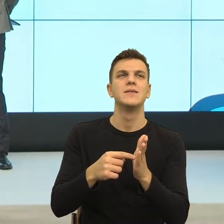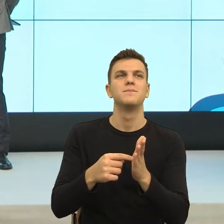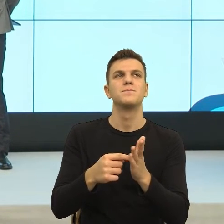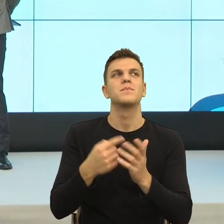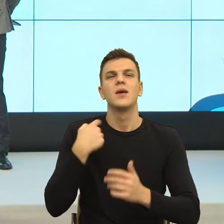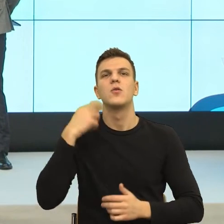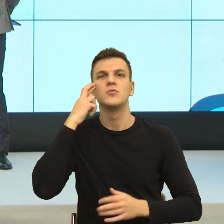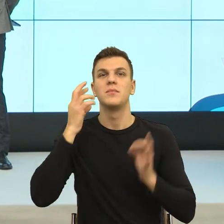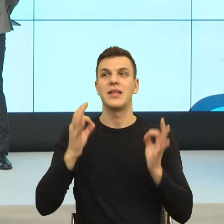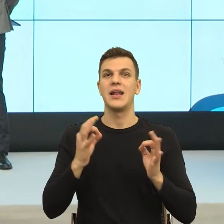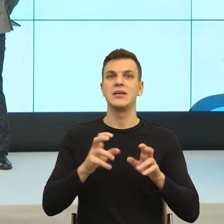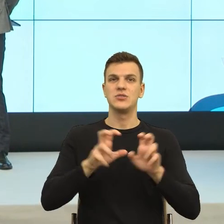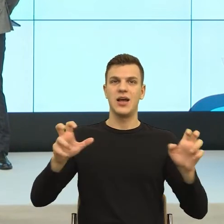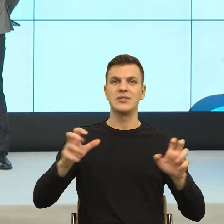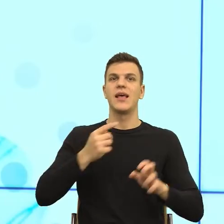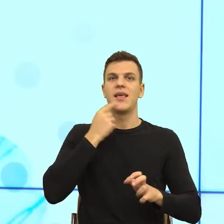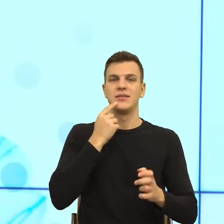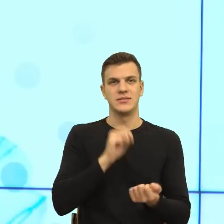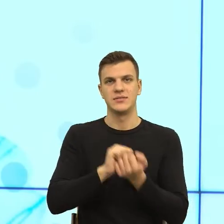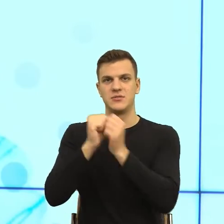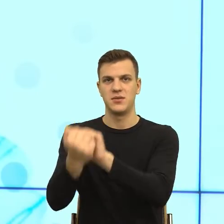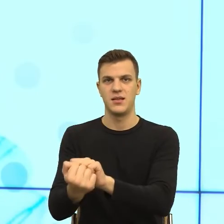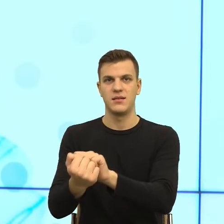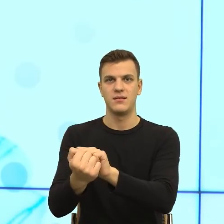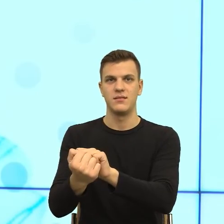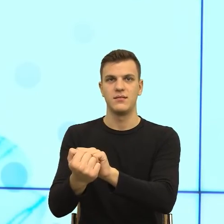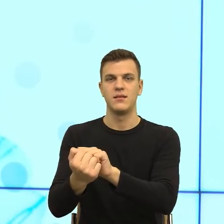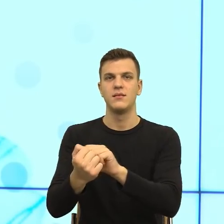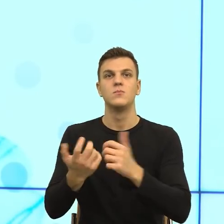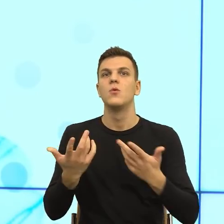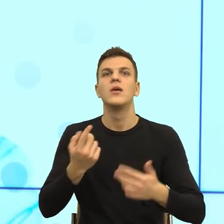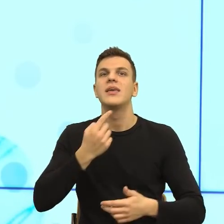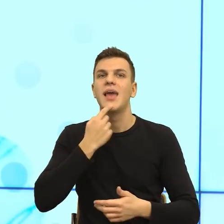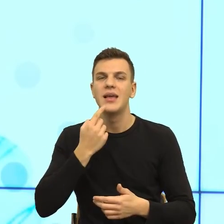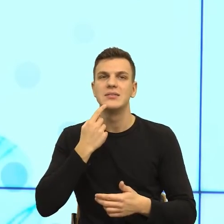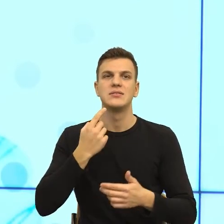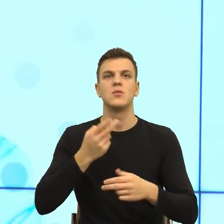Ten język musi się zmienić, bo ten język komunikatów urzędowych jest w tym momencie martwy, to znaczy